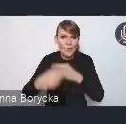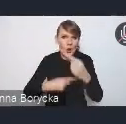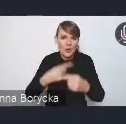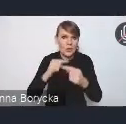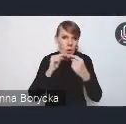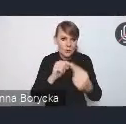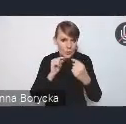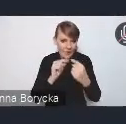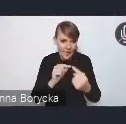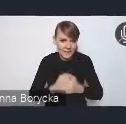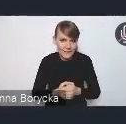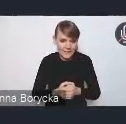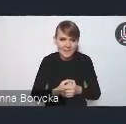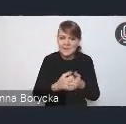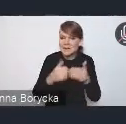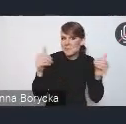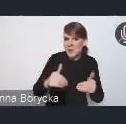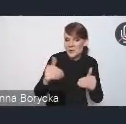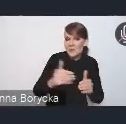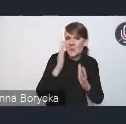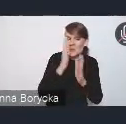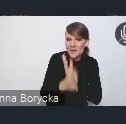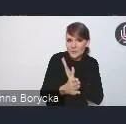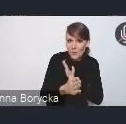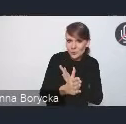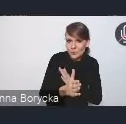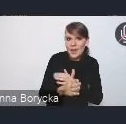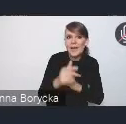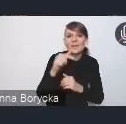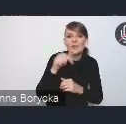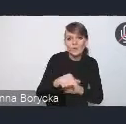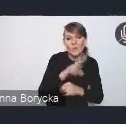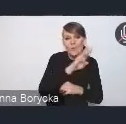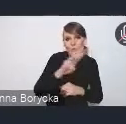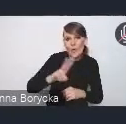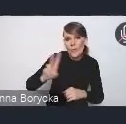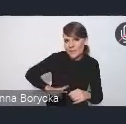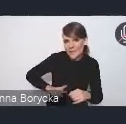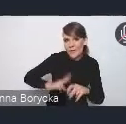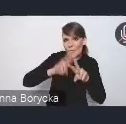czy to bezpośrednio tutaj u nas przez stronę Ministerstwa Funduszy i Polityki Regionalnej,